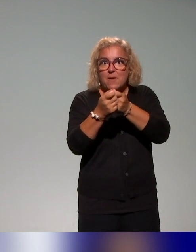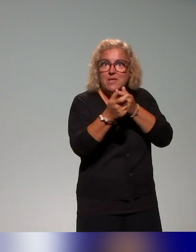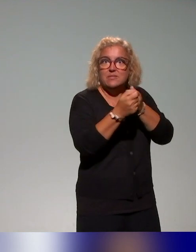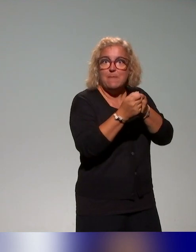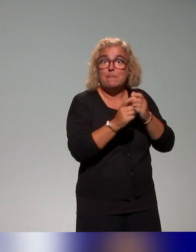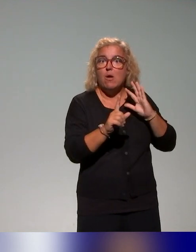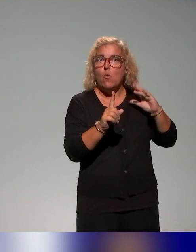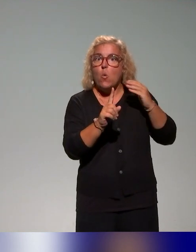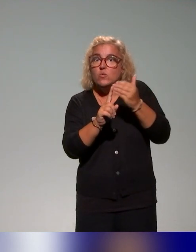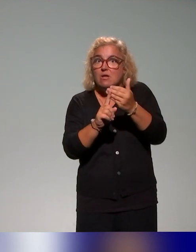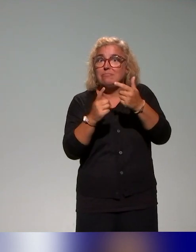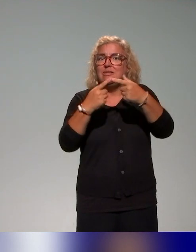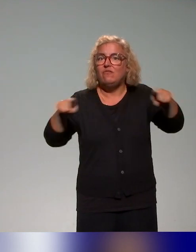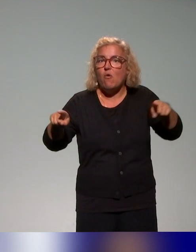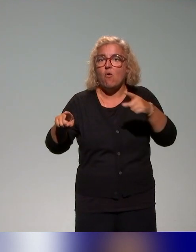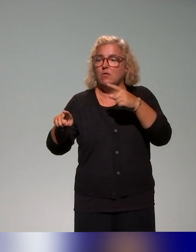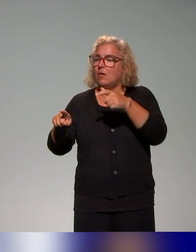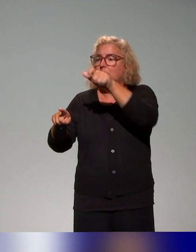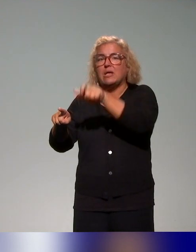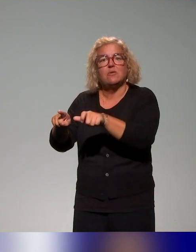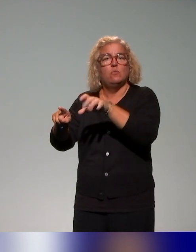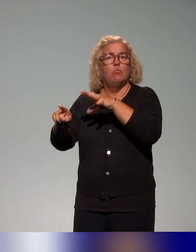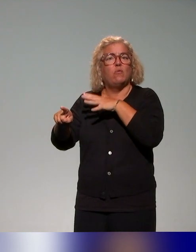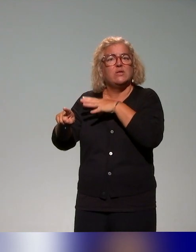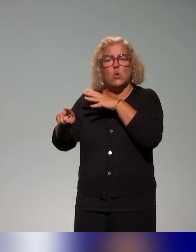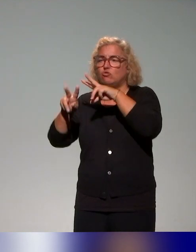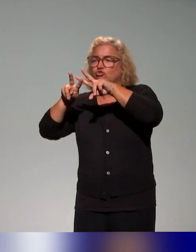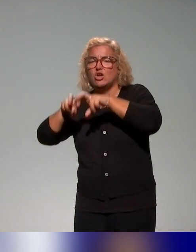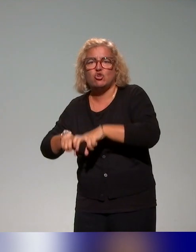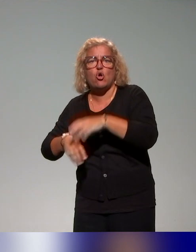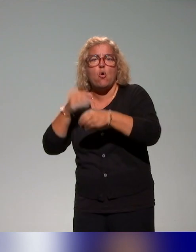enseignants chercheurs, pour former mes collègues conseillers ou ingénieurs pédagogiques.